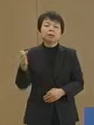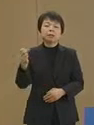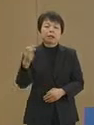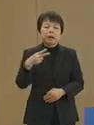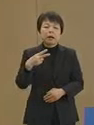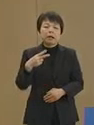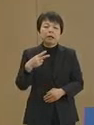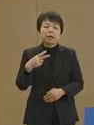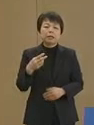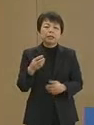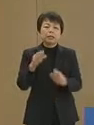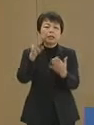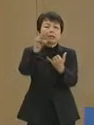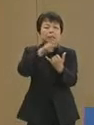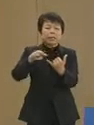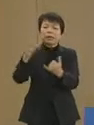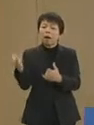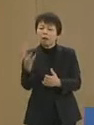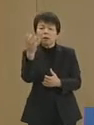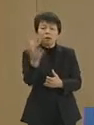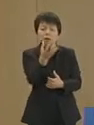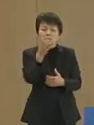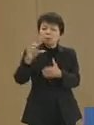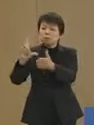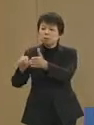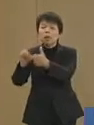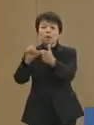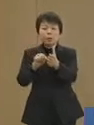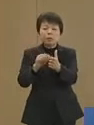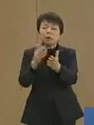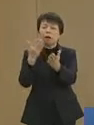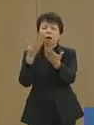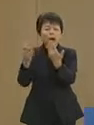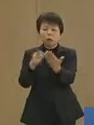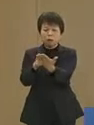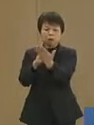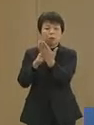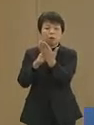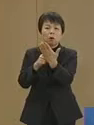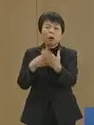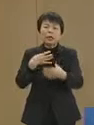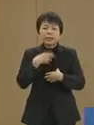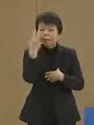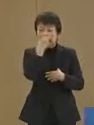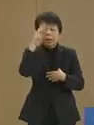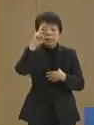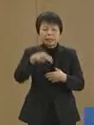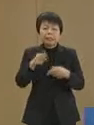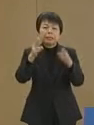災害が発生する度に明らかに なるのが危機管理体制です